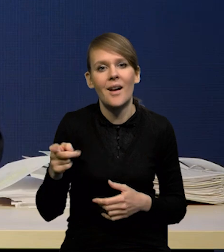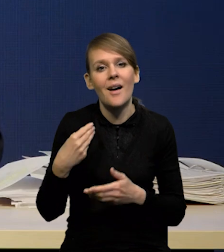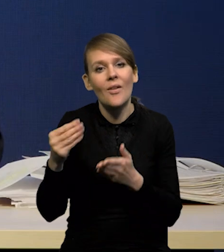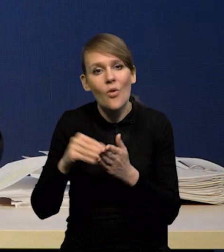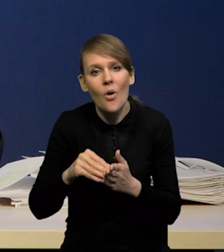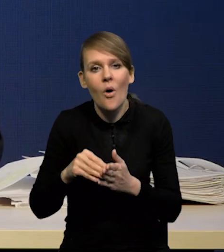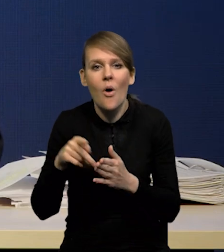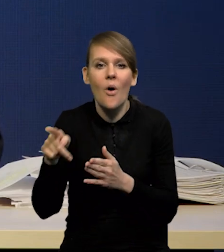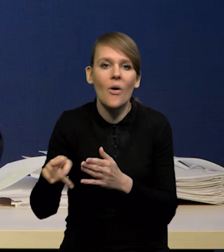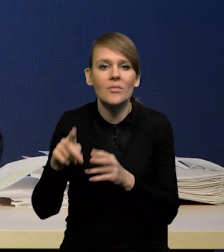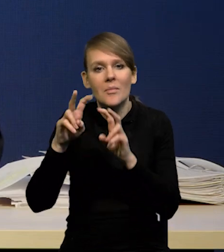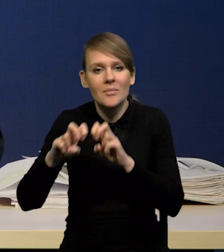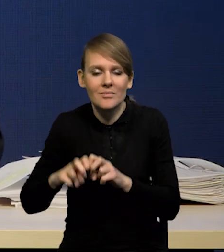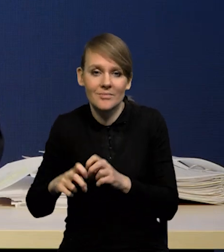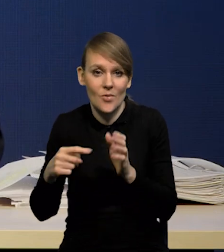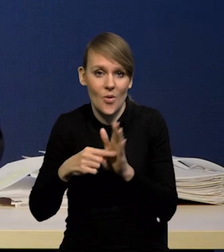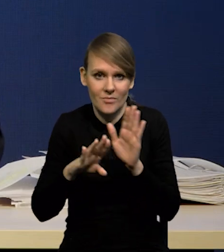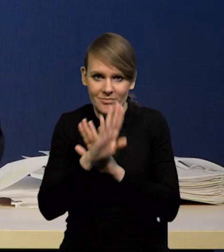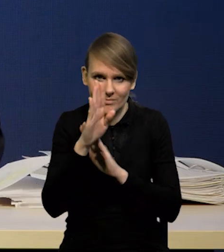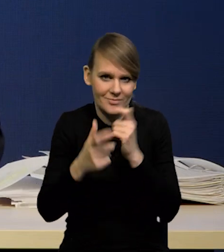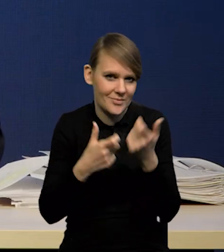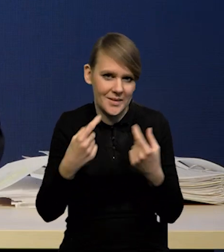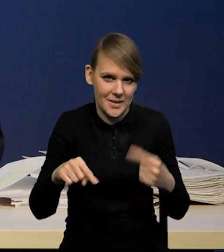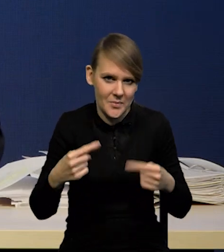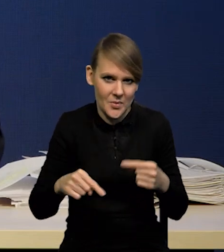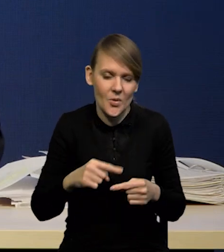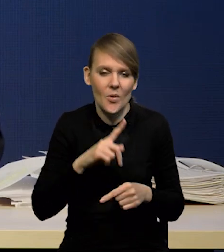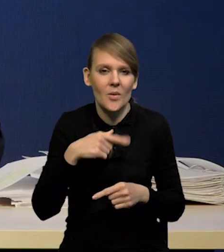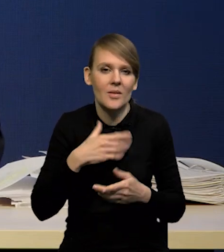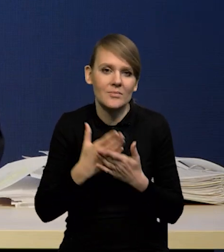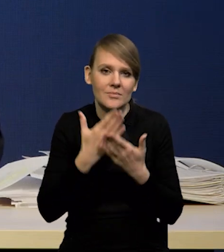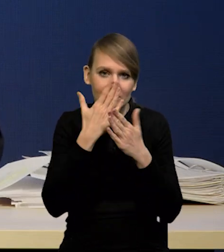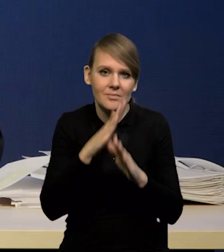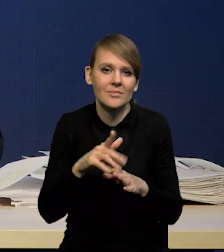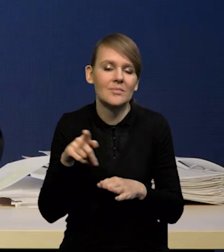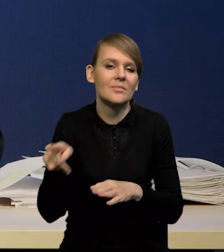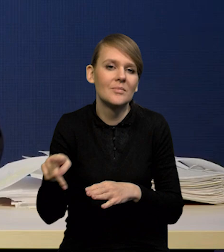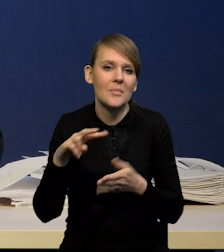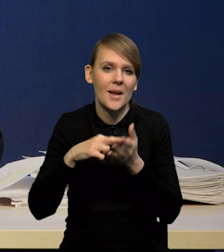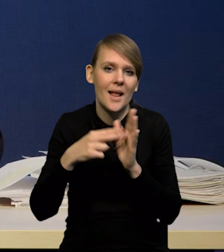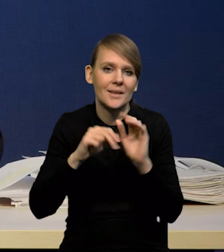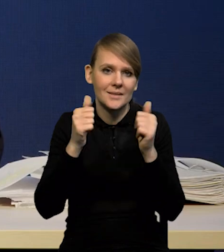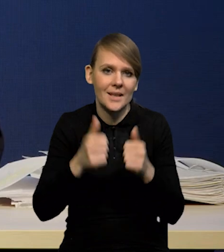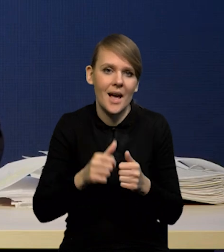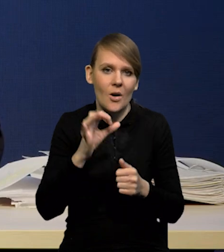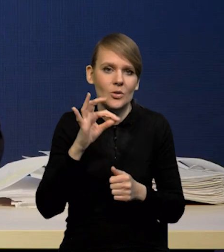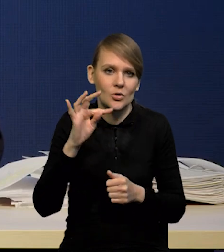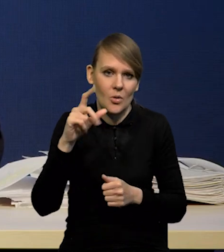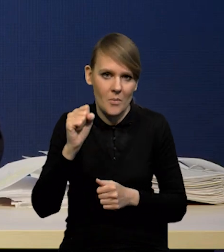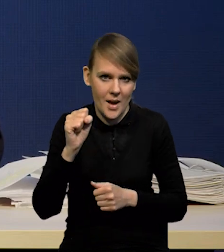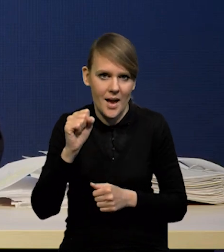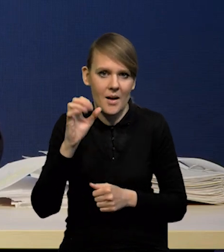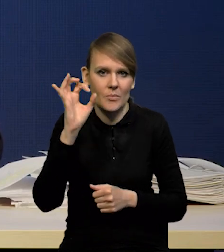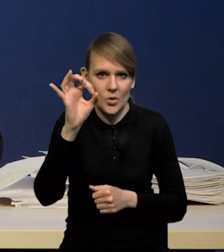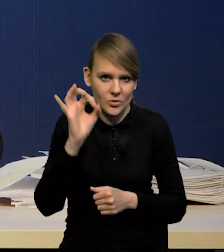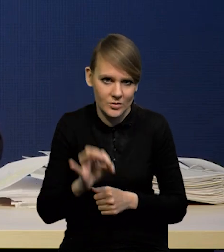nie przedstawiamy. Przedstawiamy standardową projekcje przy stałej stopie procentowej banku centralnego po to, żeby zobaczyć,